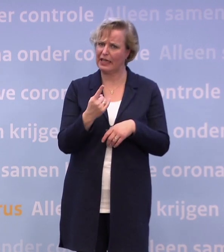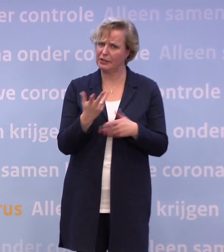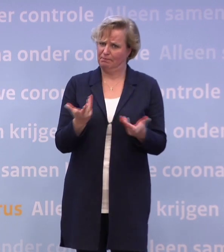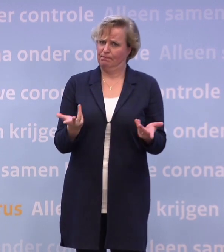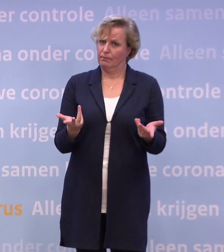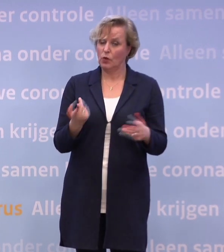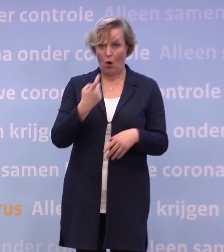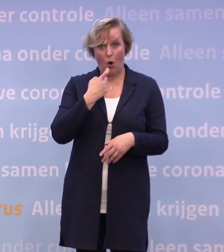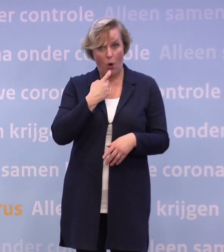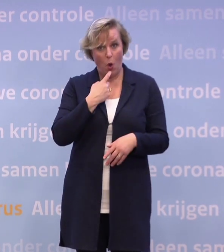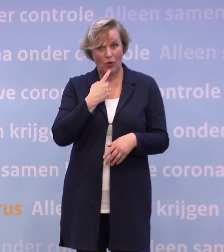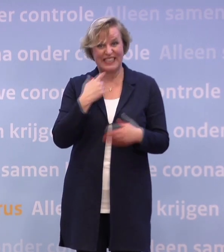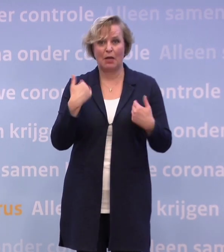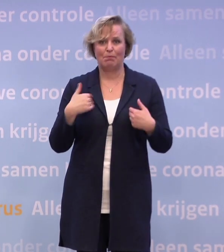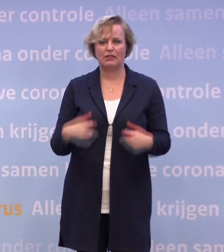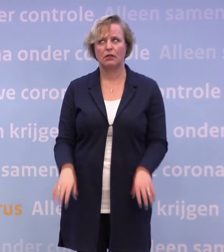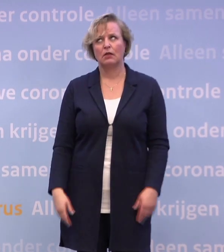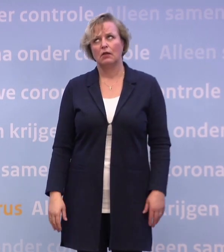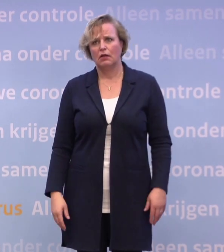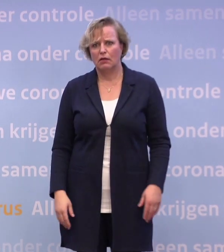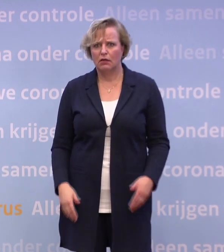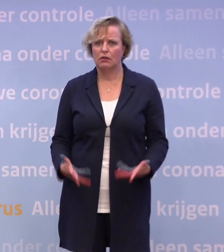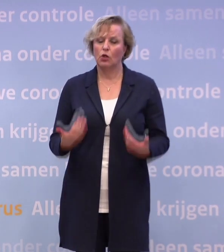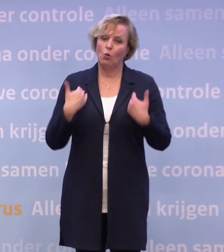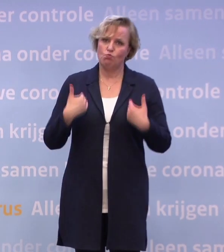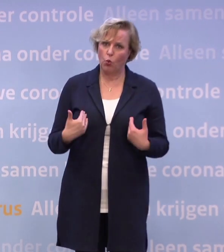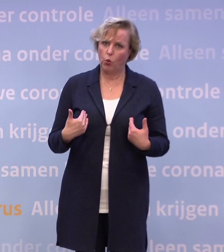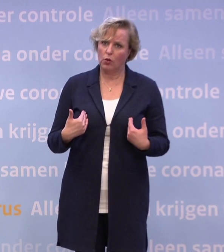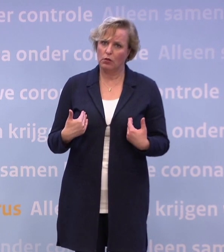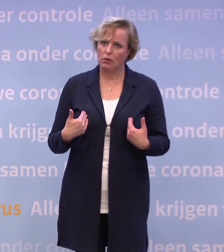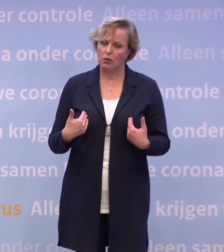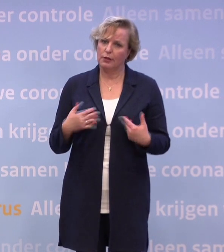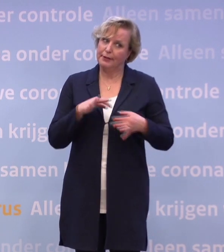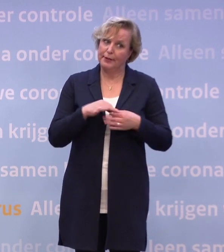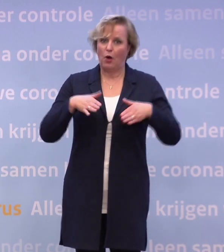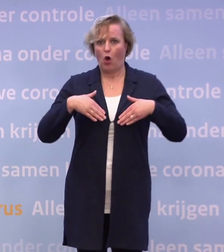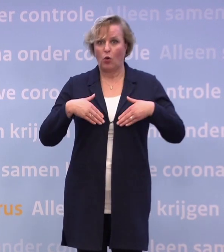Is het logisch dat mensen een beetje een soort vermoeidheid over die maatregel... Tuurlijk, ik heb het in ieder geval zelf, hoor.